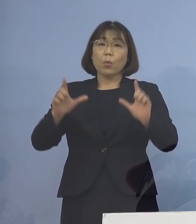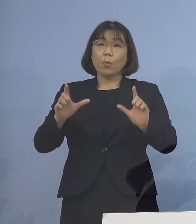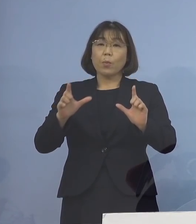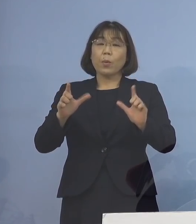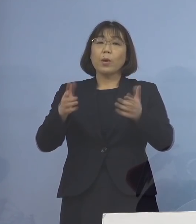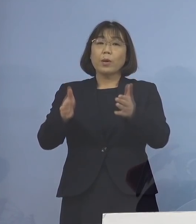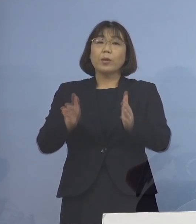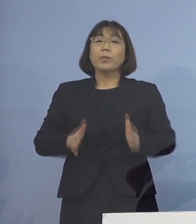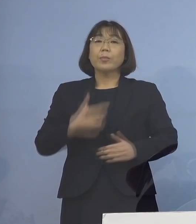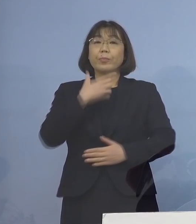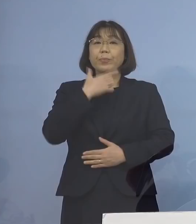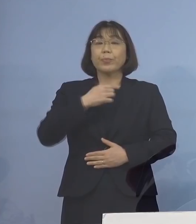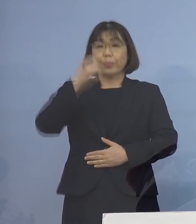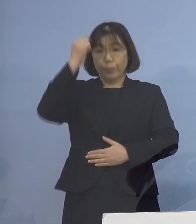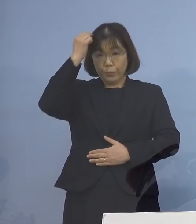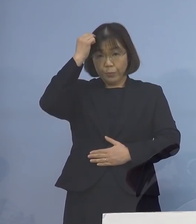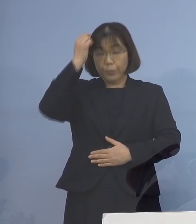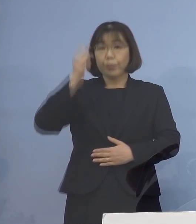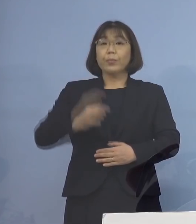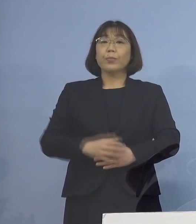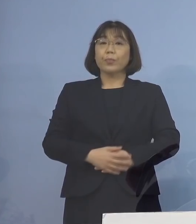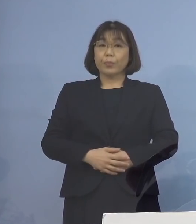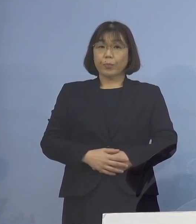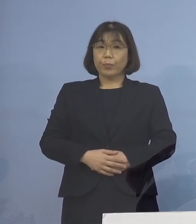差し控えさせていただきます